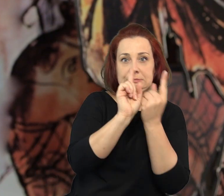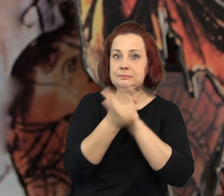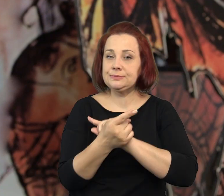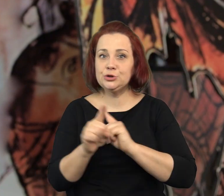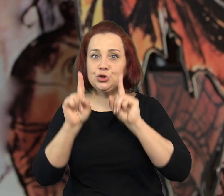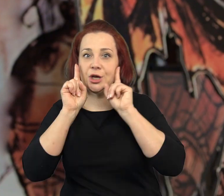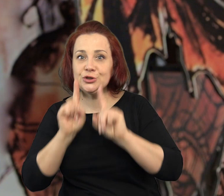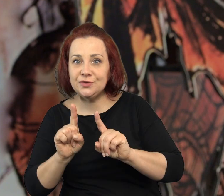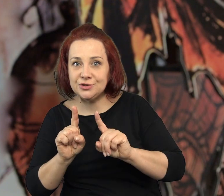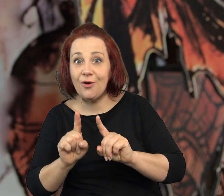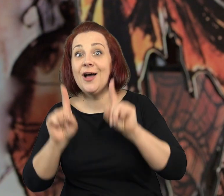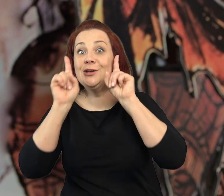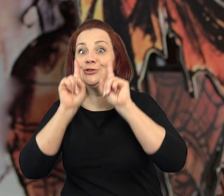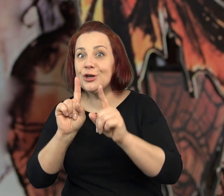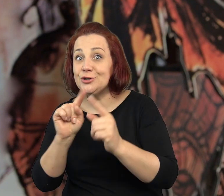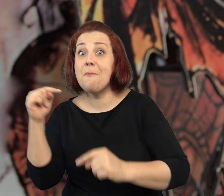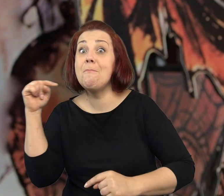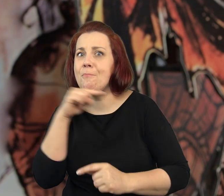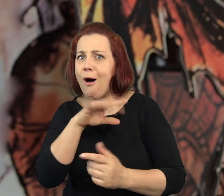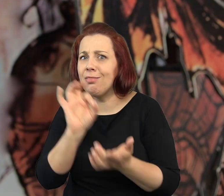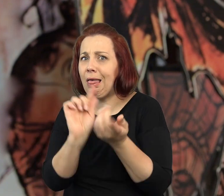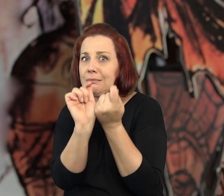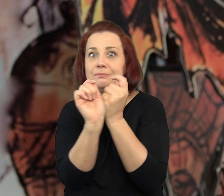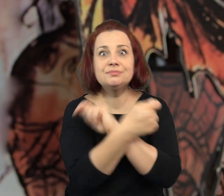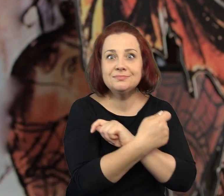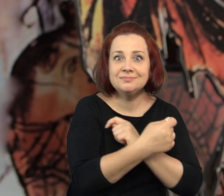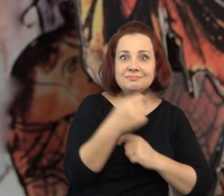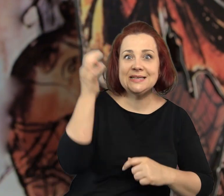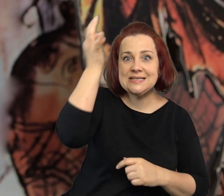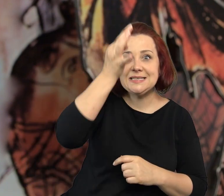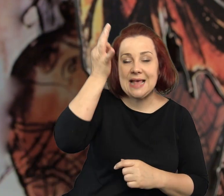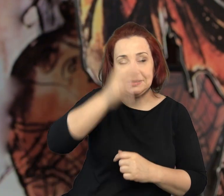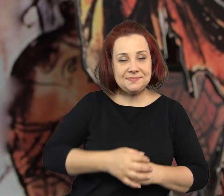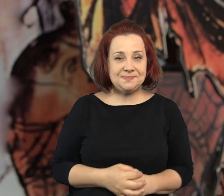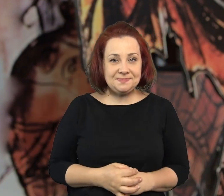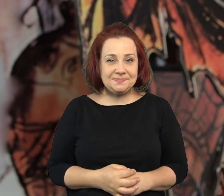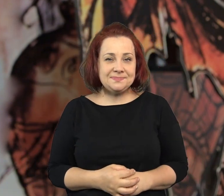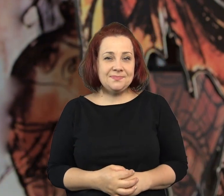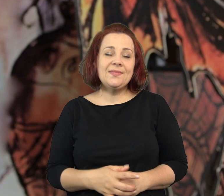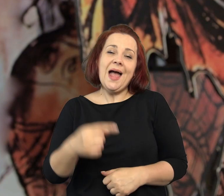Gdzie sen zamienia się w rzeczywistość a rzeczywistość potrafi zamienić się w sen.